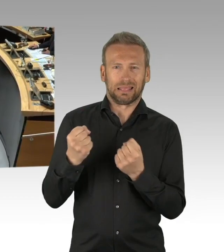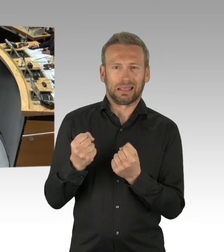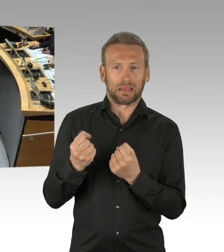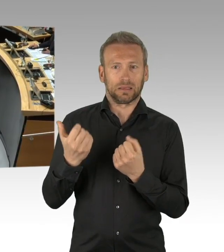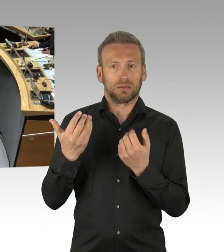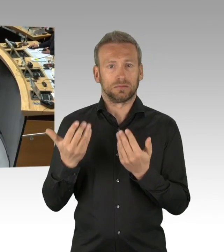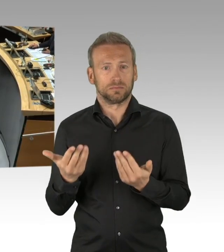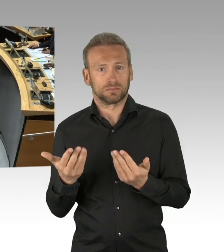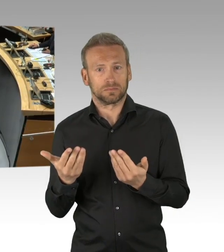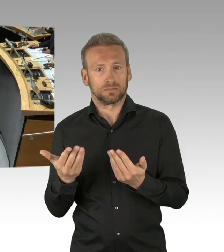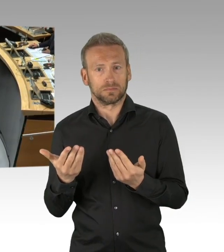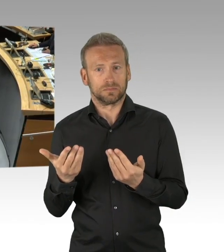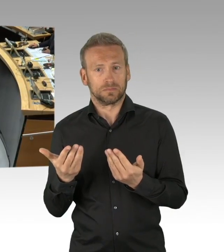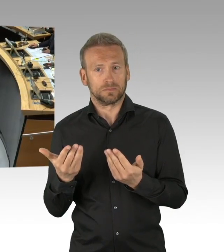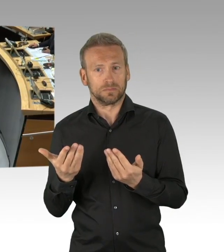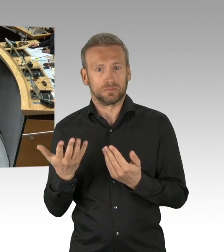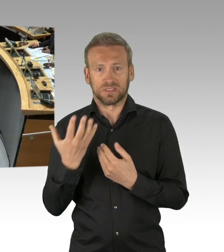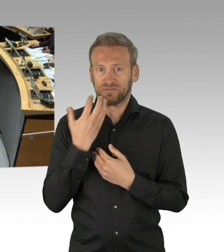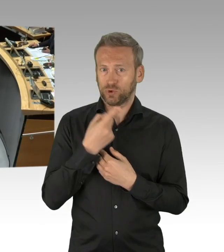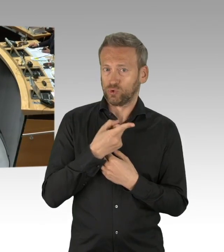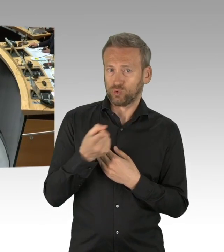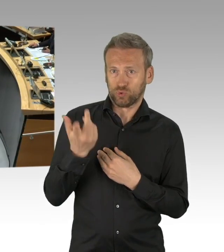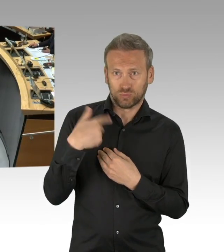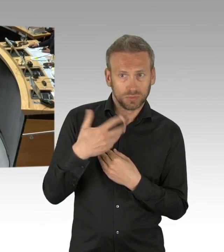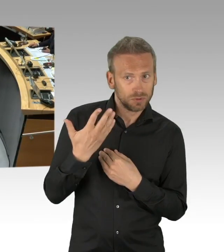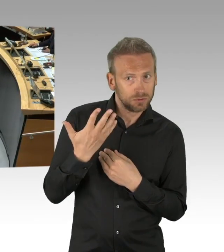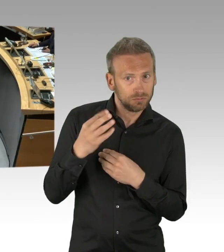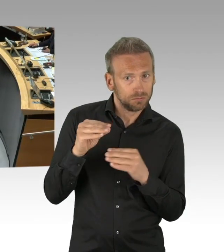(Sprecherwechsel) Herr Präsident, meine Damen und Herren,